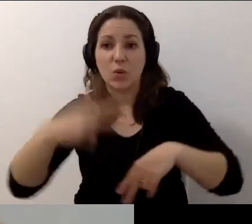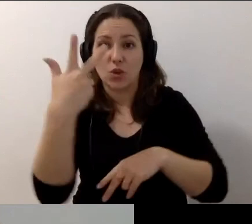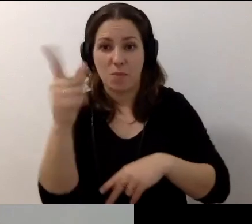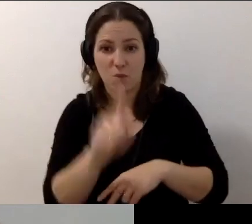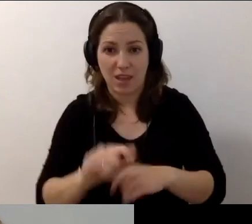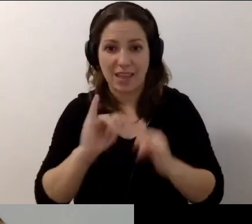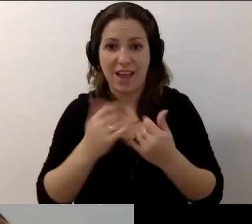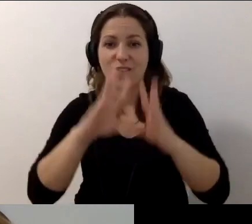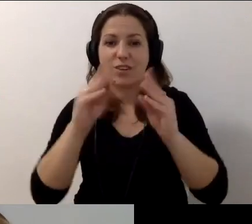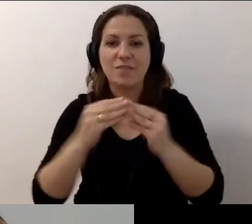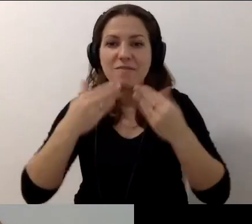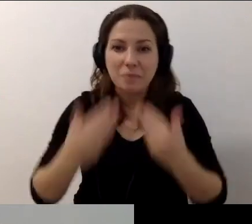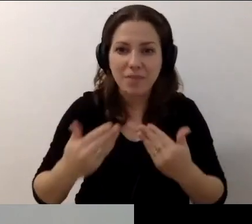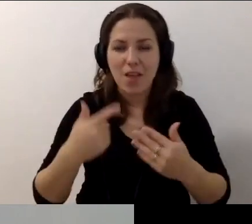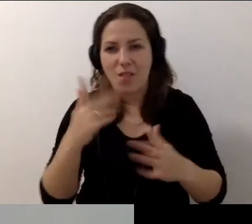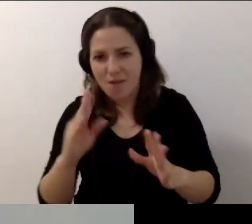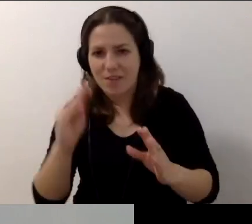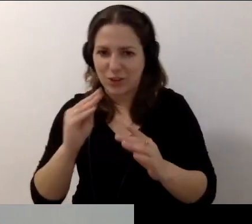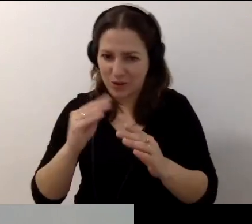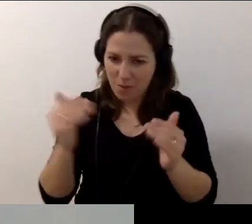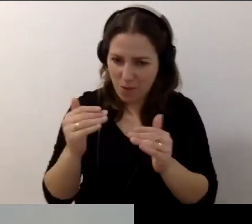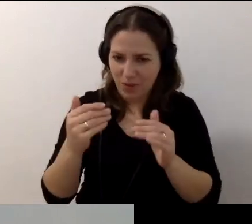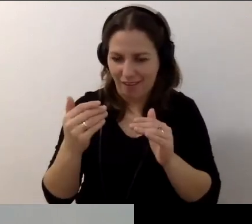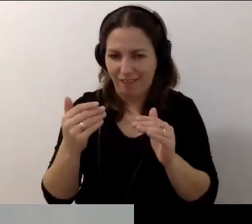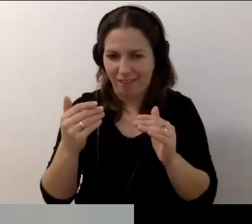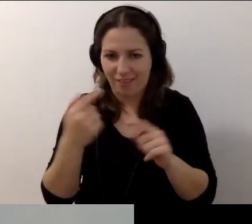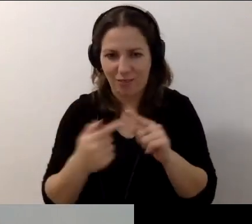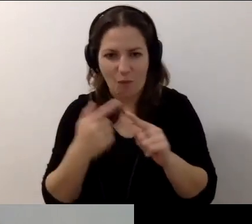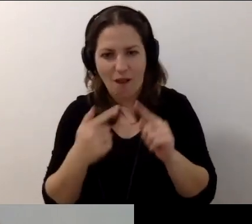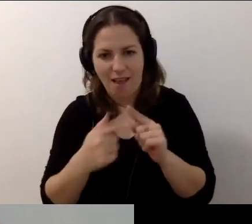Jak wszystkim podziękuję, to możemy jeszcze się czymś powymieniać.